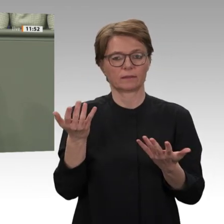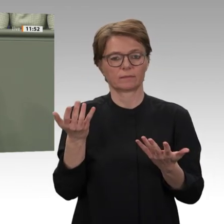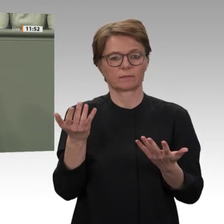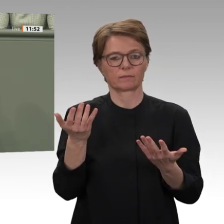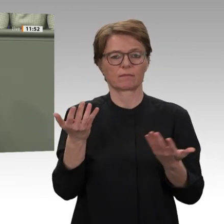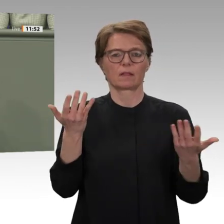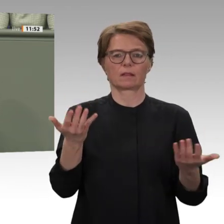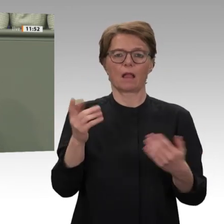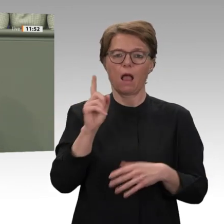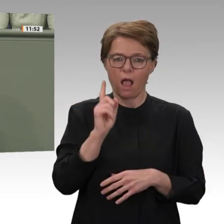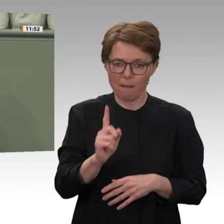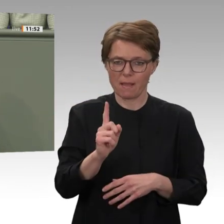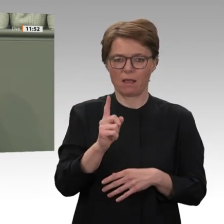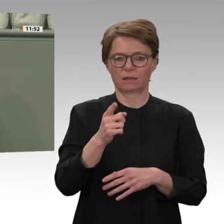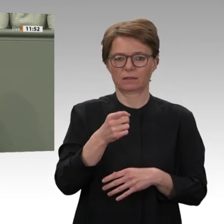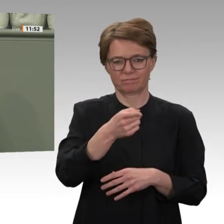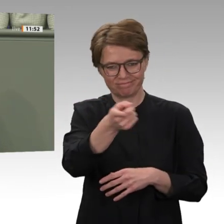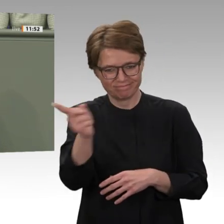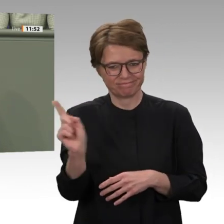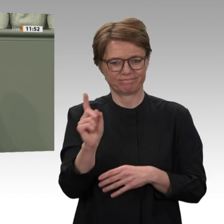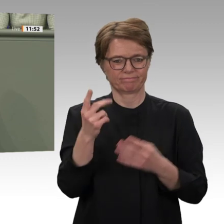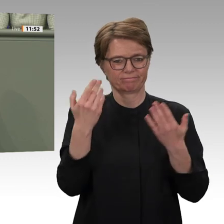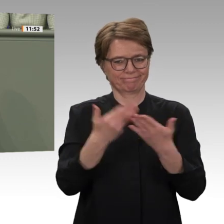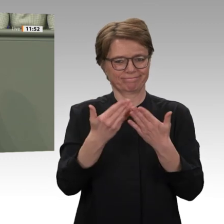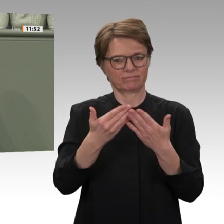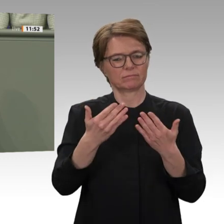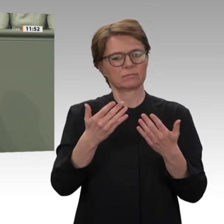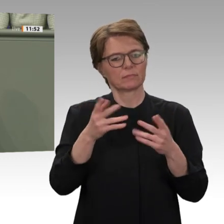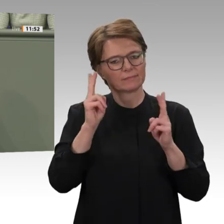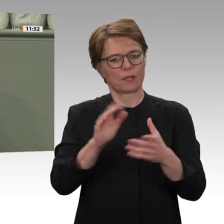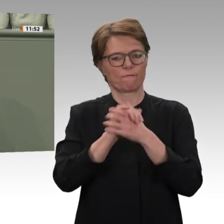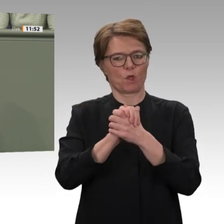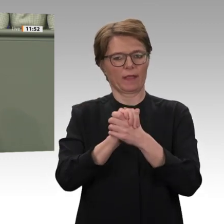darüber hinaus die Lage in Darfur. So behauptet sie, dass sich die Situation dort mit Ausnahme